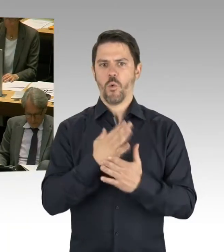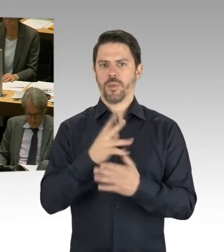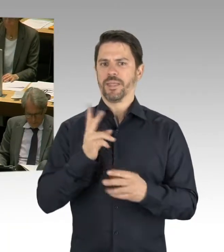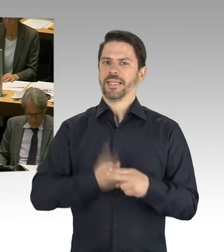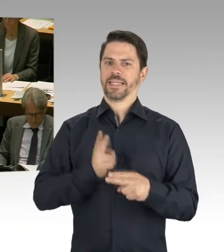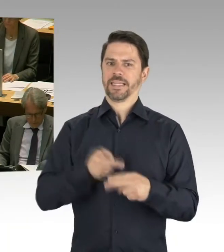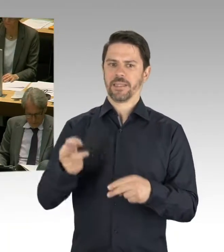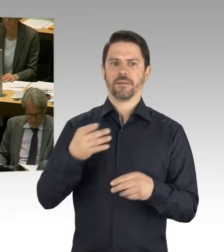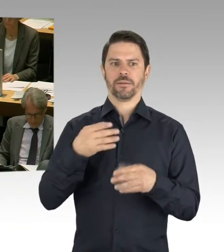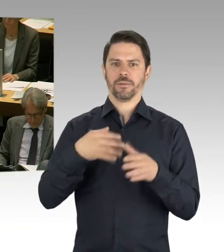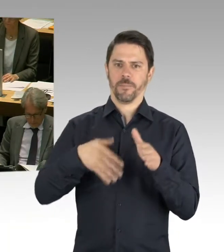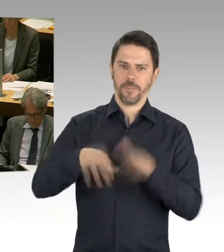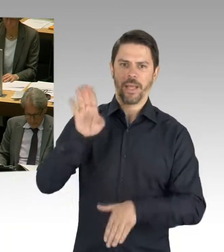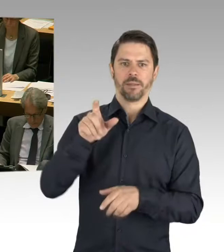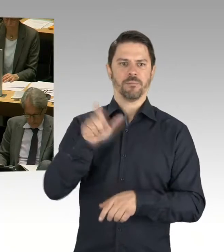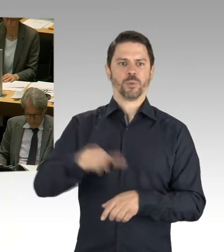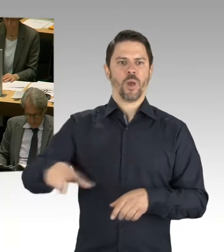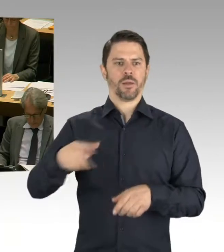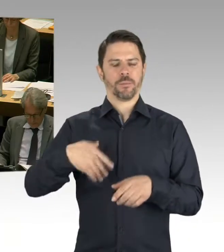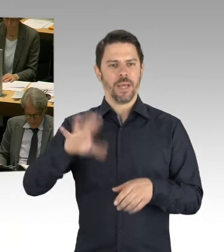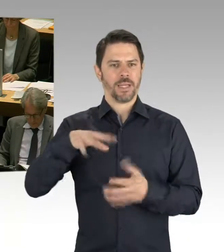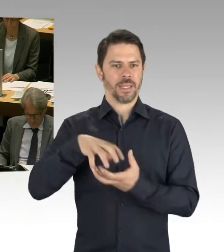dass wir jetzt schon 49 modulare Ergänzungsbauten